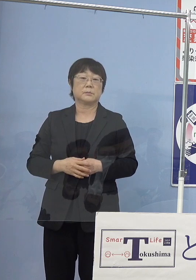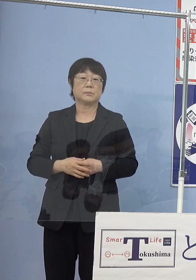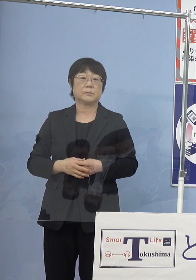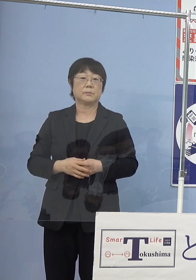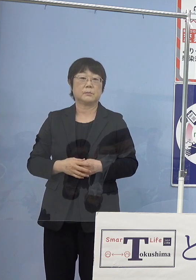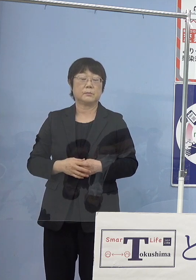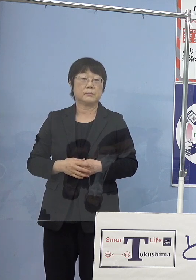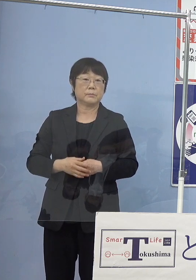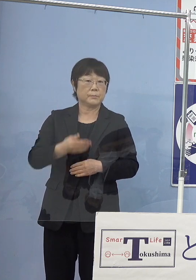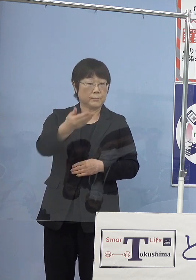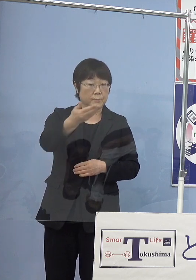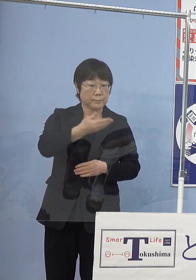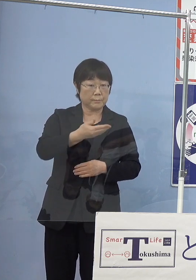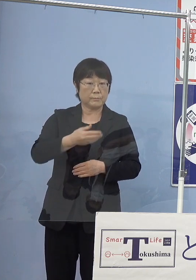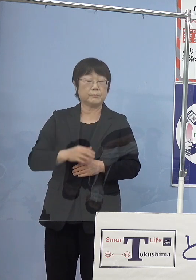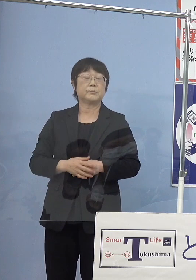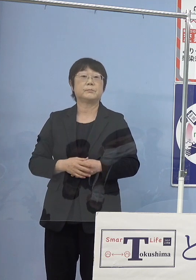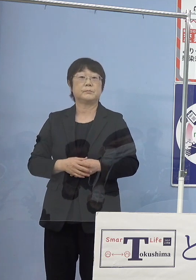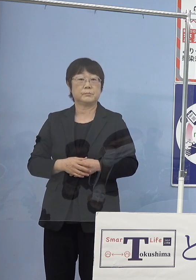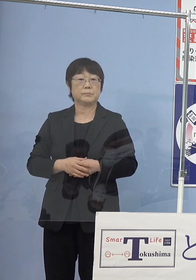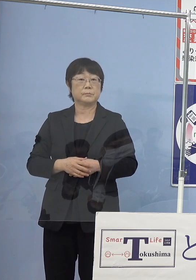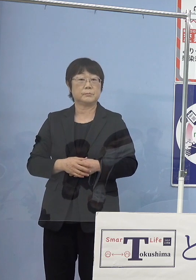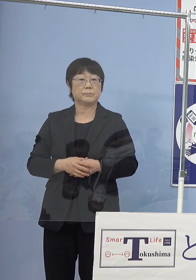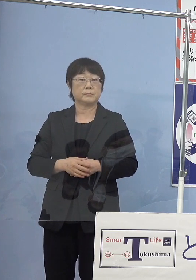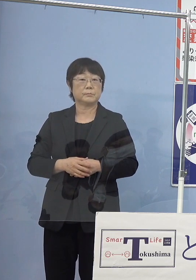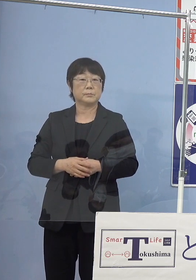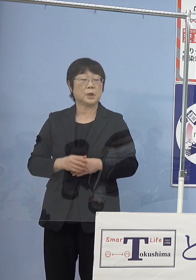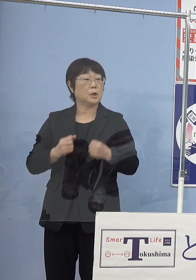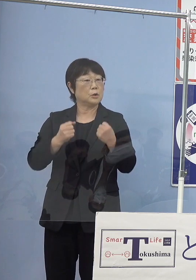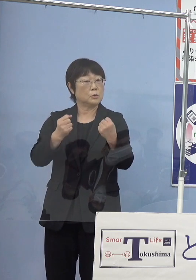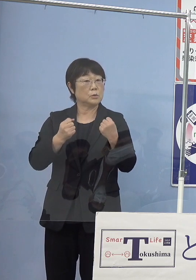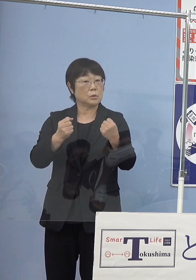（徳島新聞社） 運行は実験的な試みということですか